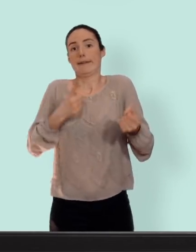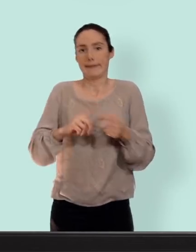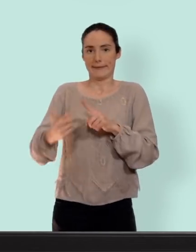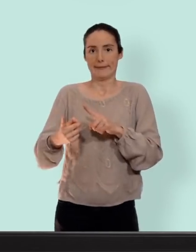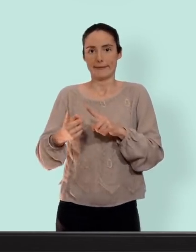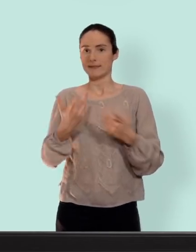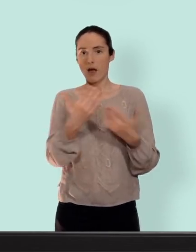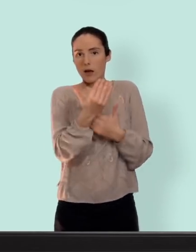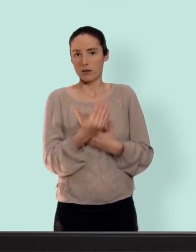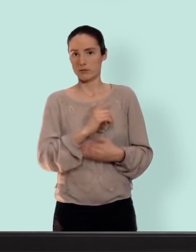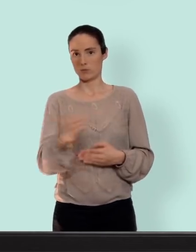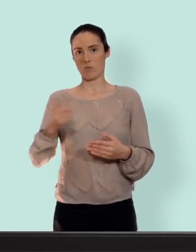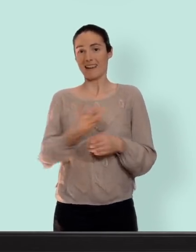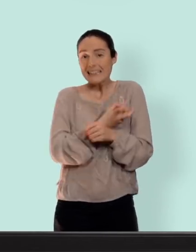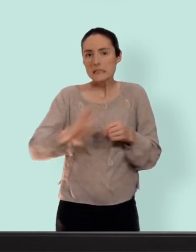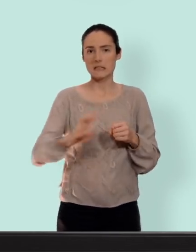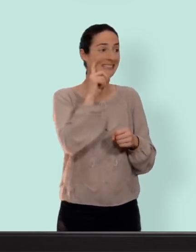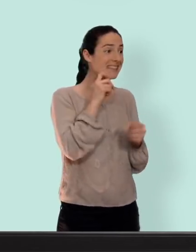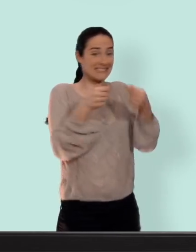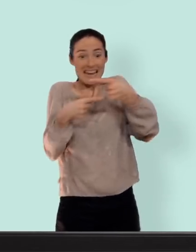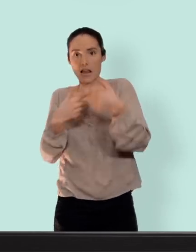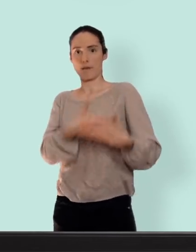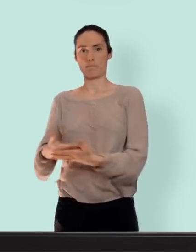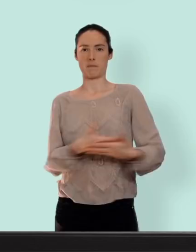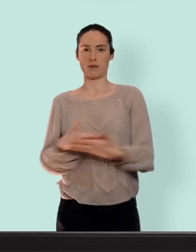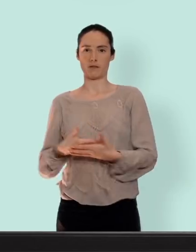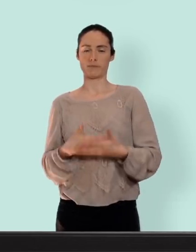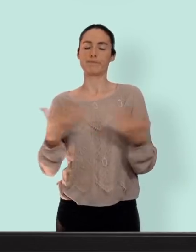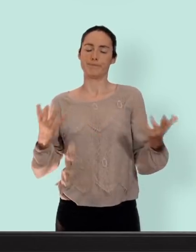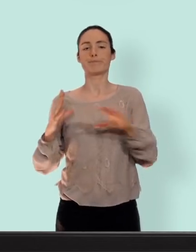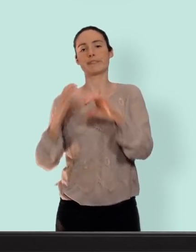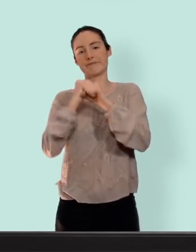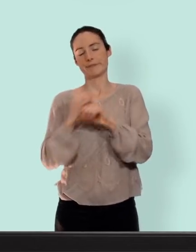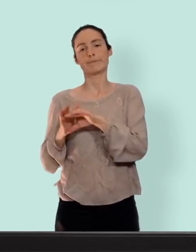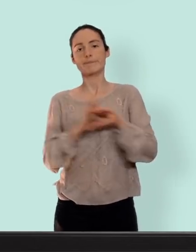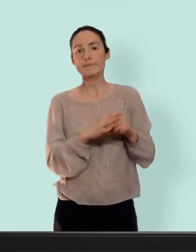c'est risqué le sexe fait des bébés... bref dans une prochaine vidéo je vous